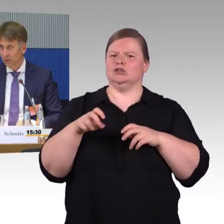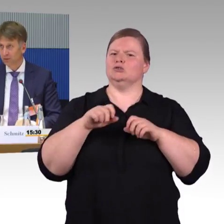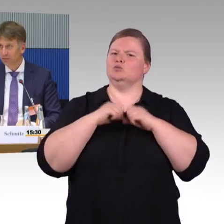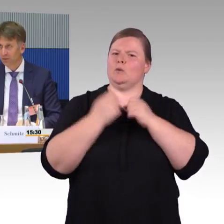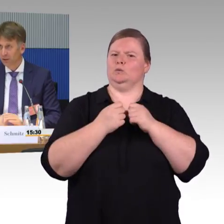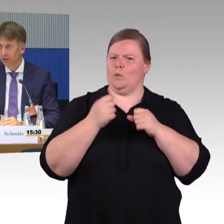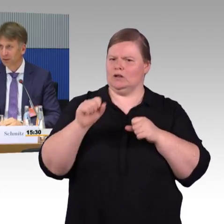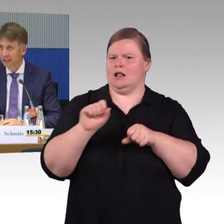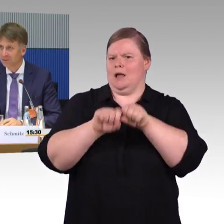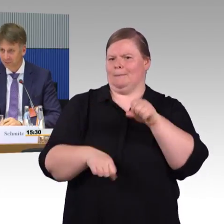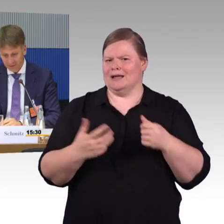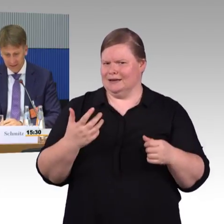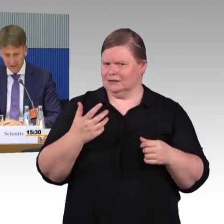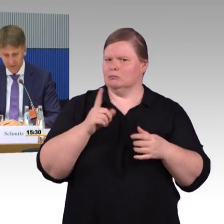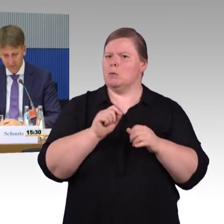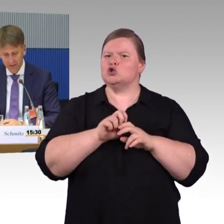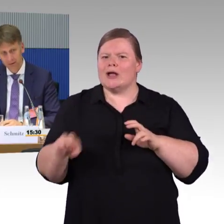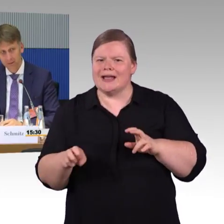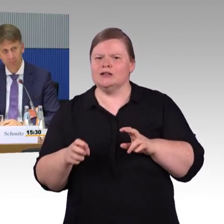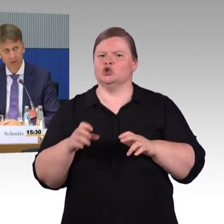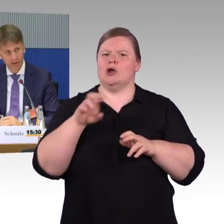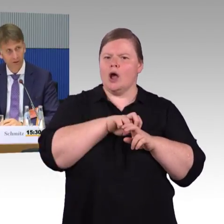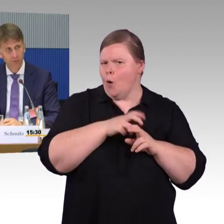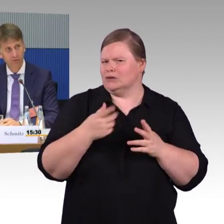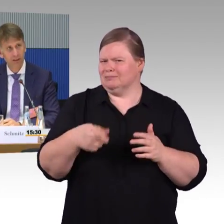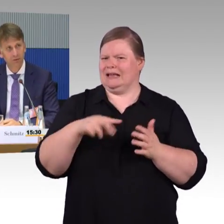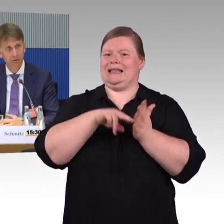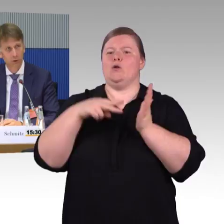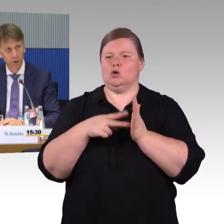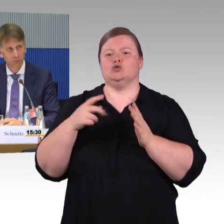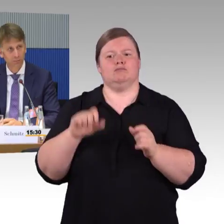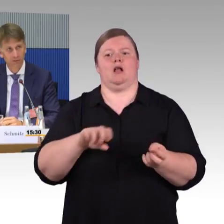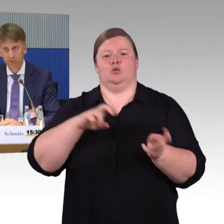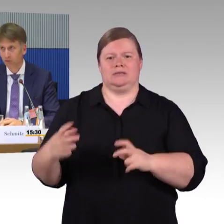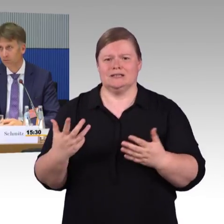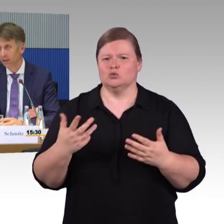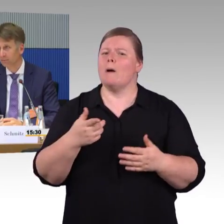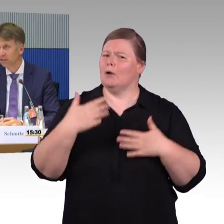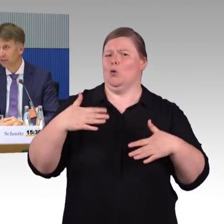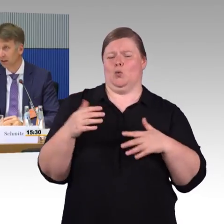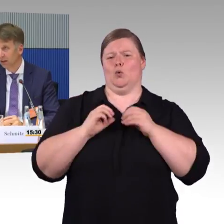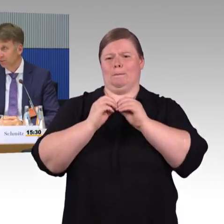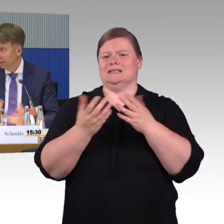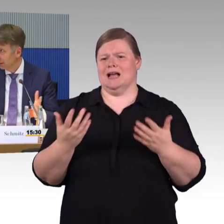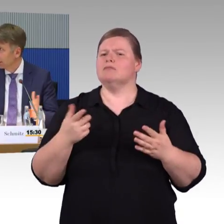Sie hatten ja darauf hingewiesen, dass ich noch Ergänzungen sagen dürfte. Ich finde, dass Thema Planfeststellungsverfahren und die Beschleunigung von Planfeststellungsverfahren wichtig.